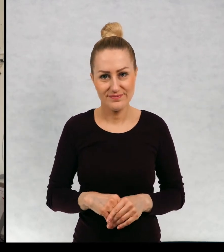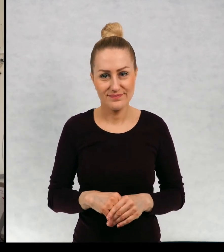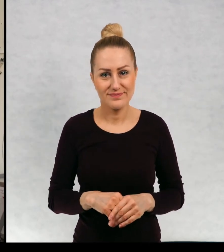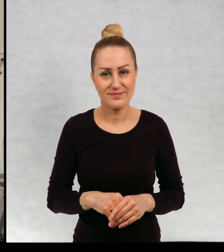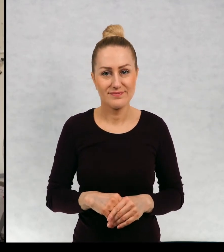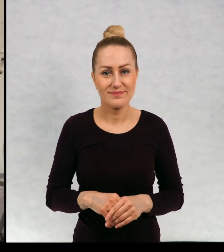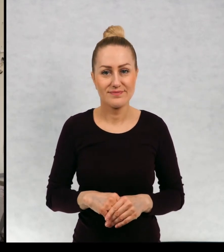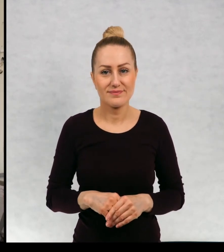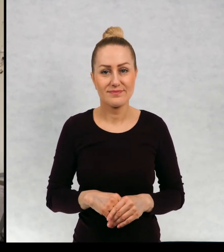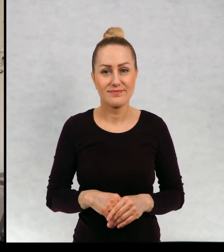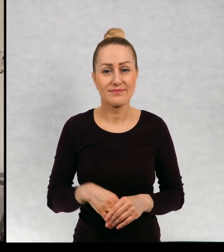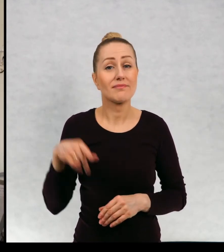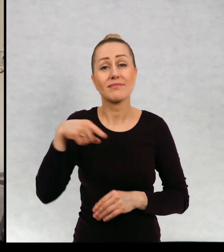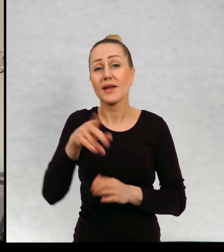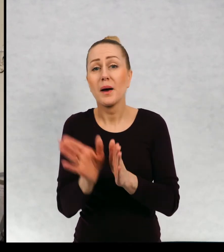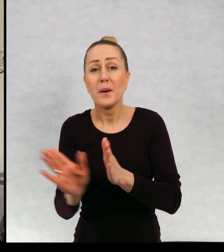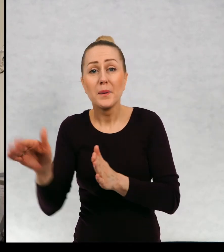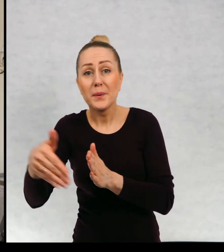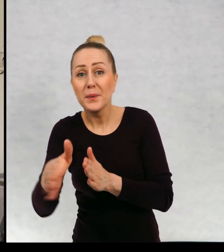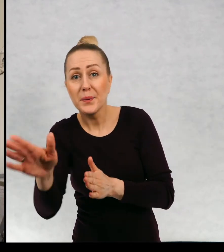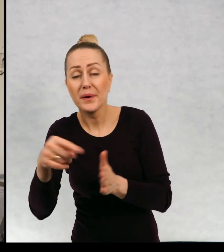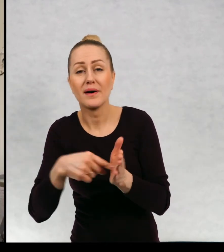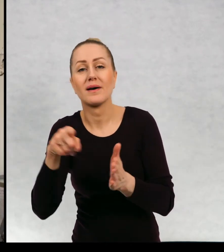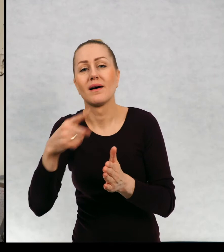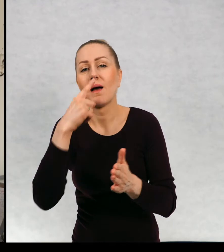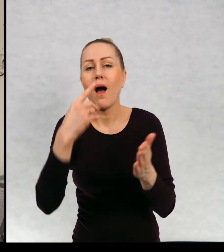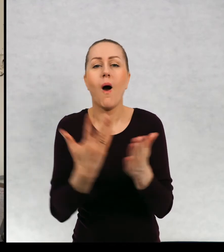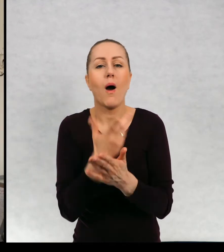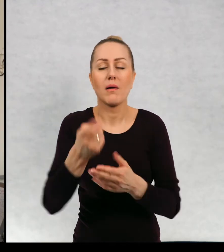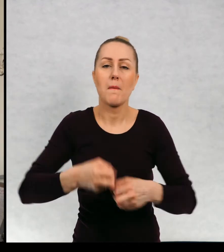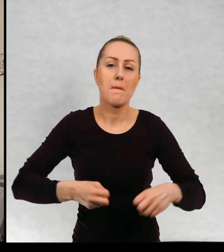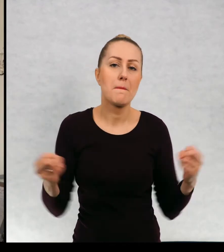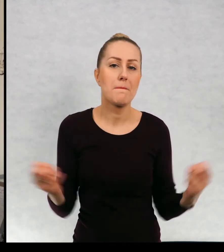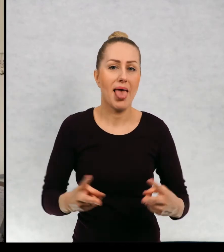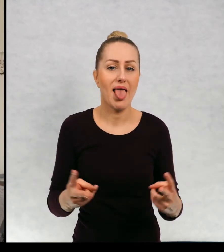no i ten przesmyk okazał się bardzo pechowy.